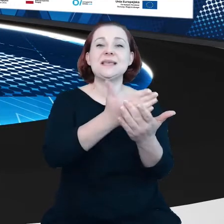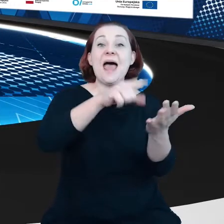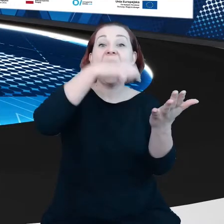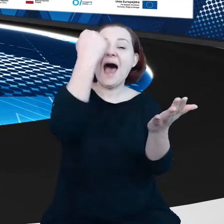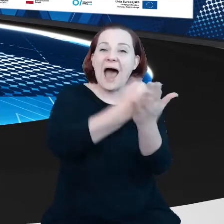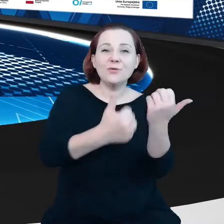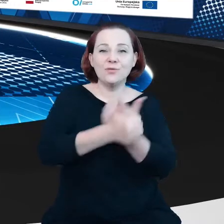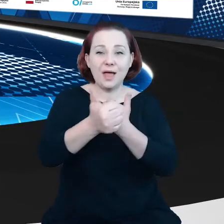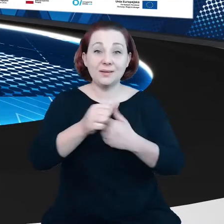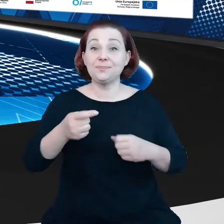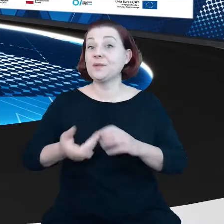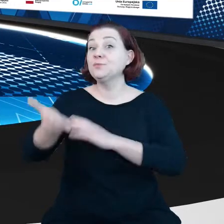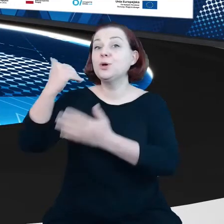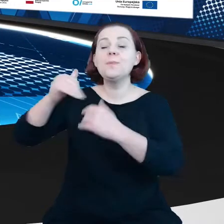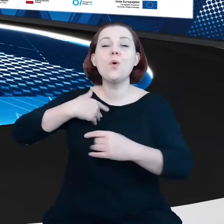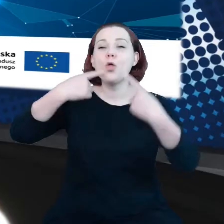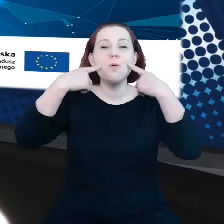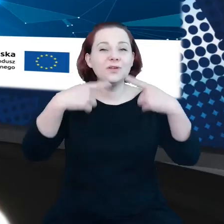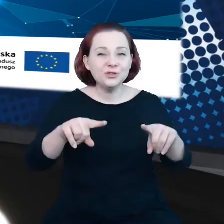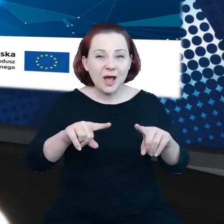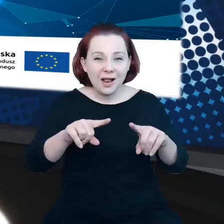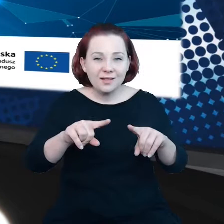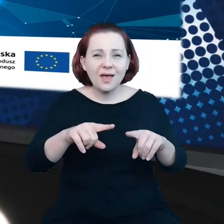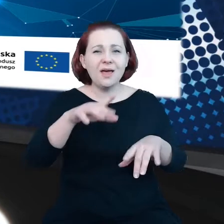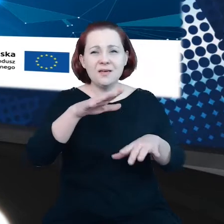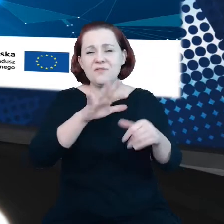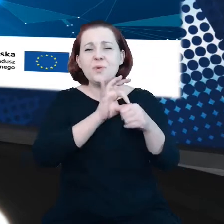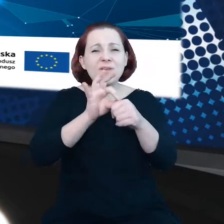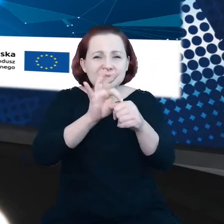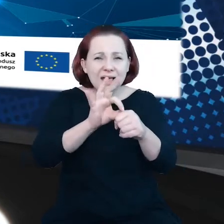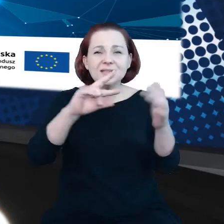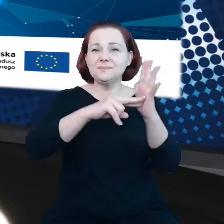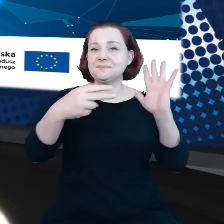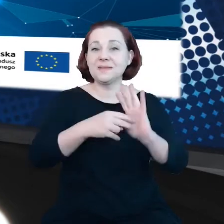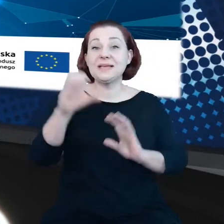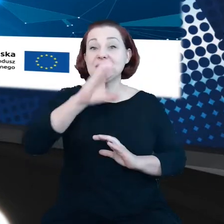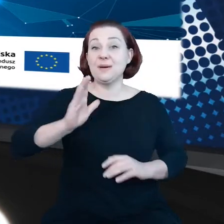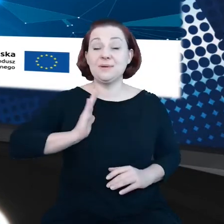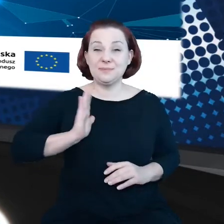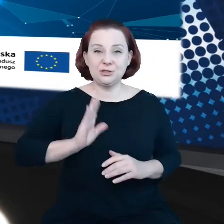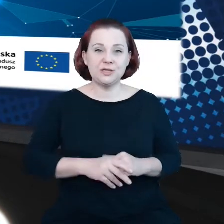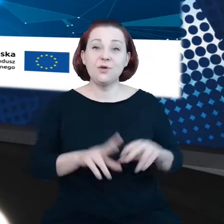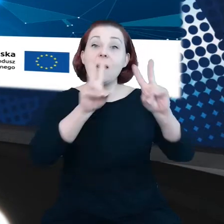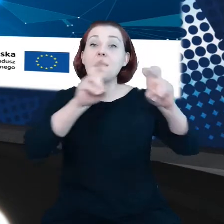W przeszłości był odpowiedzialny za opracowanie unijnej strategii cyberbezpieczeństwa, badania nad przyszłością technologii